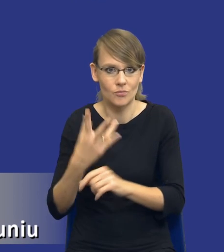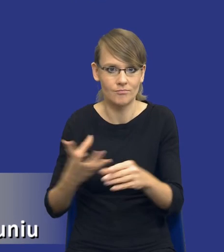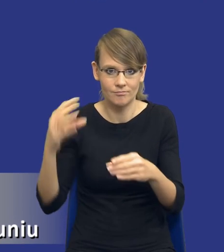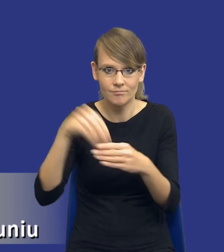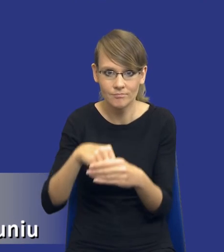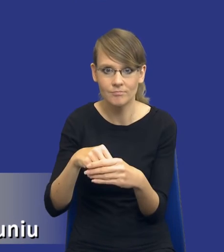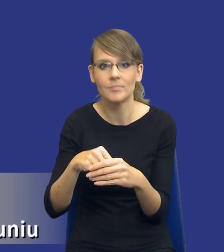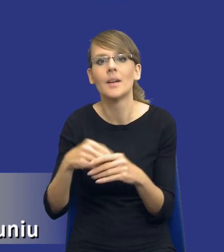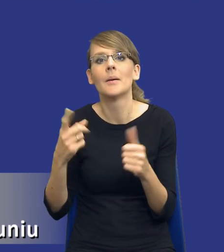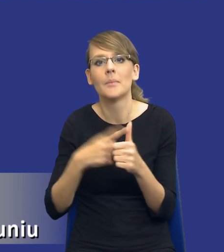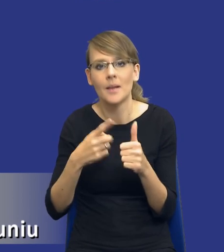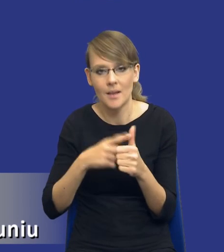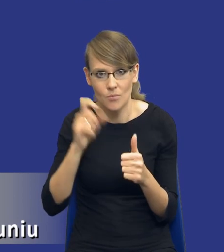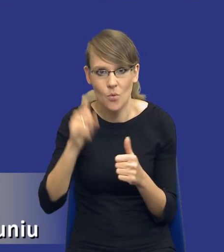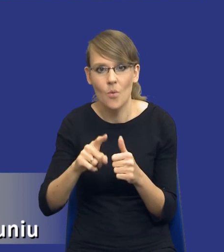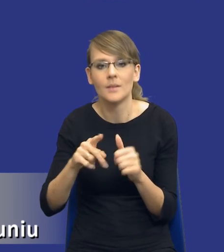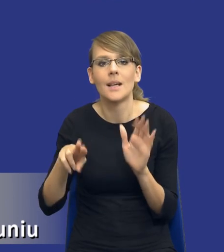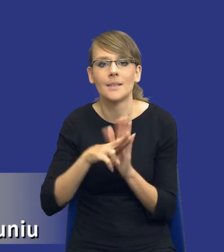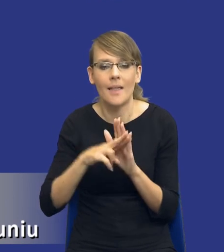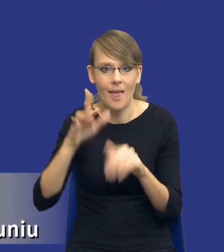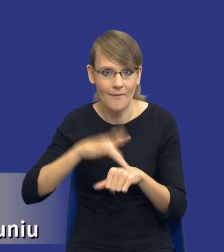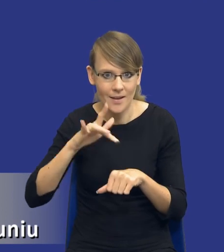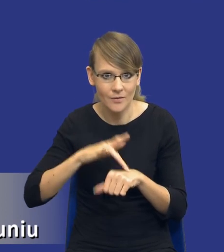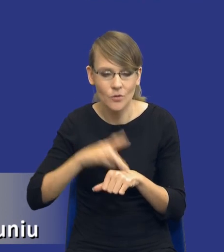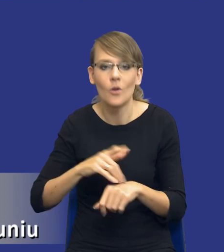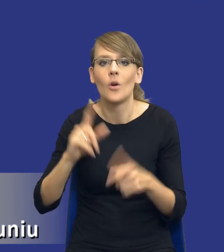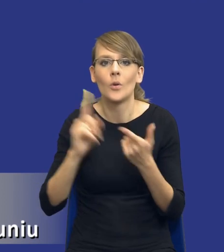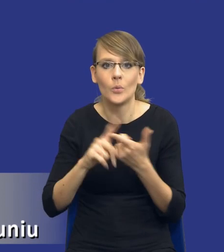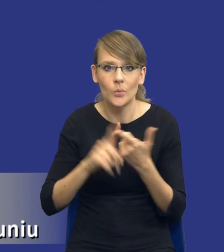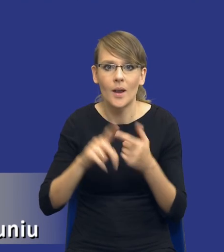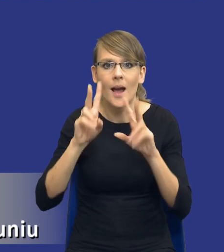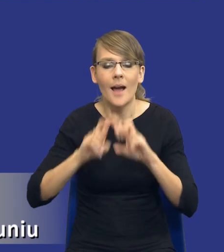po pierwsze zasadę efektywności, po drugie mamy analizę potrzeb i wymagań,i